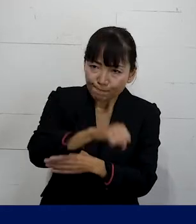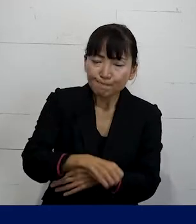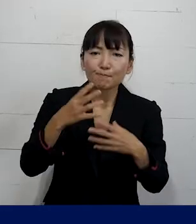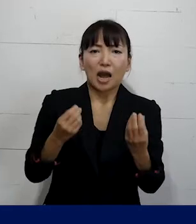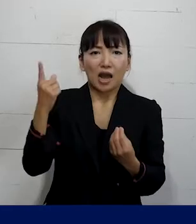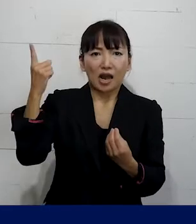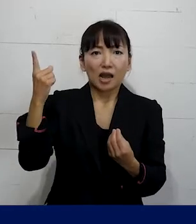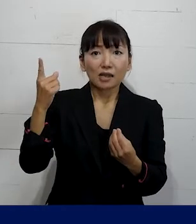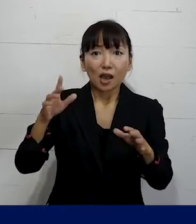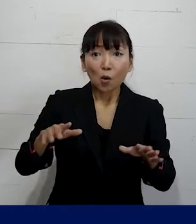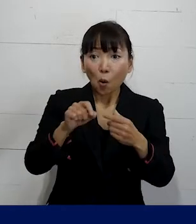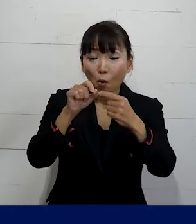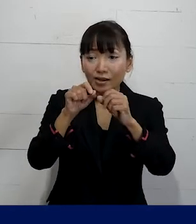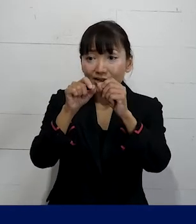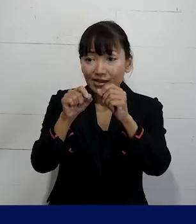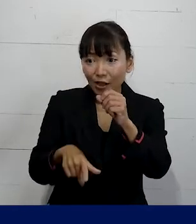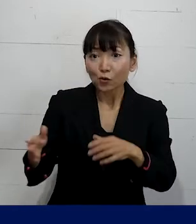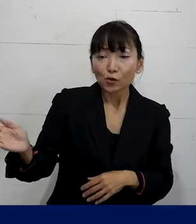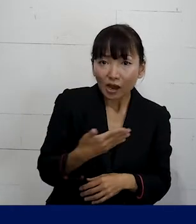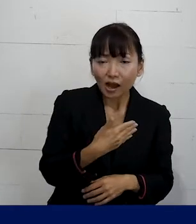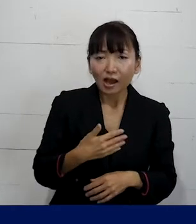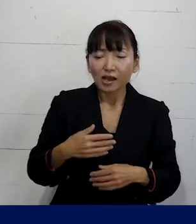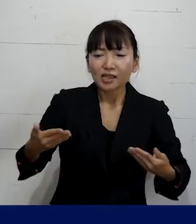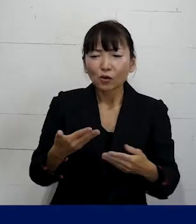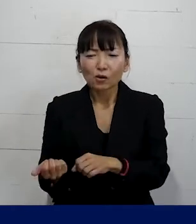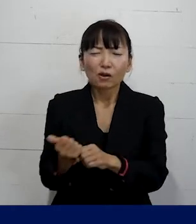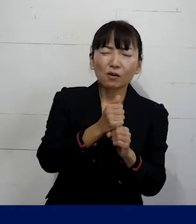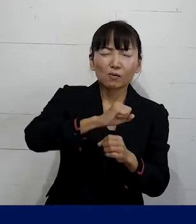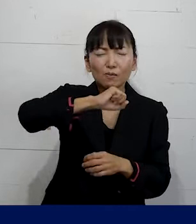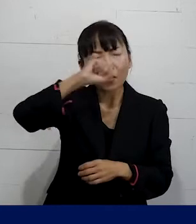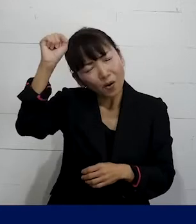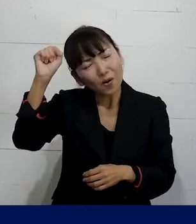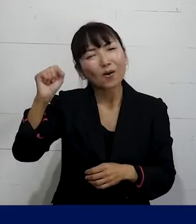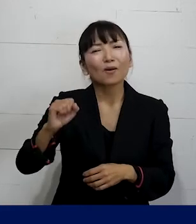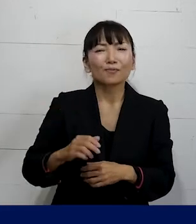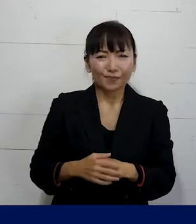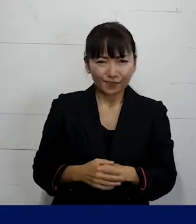今月から復職をすることができた事例もあります